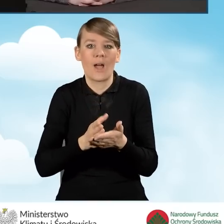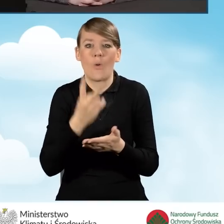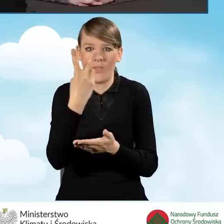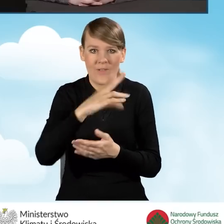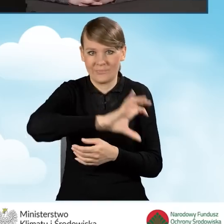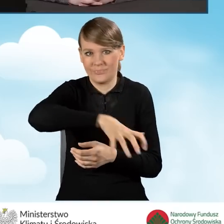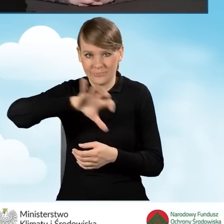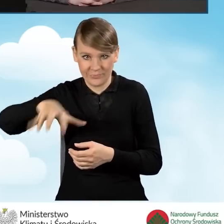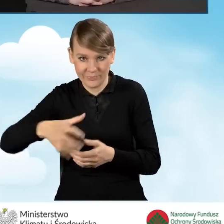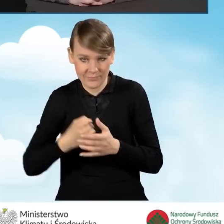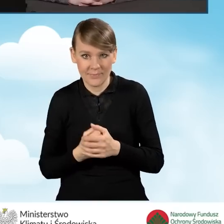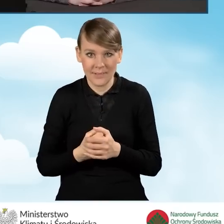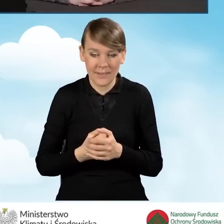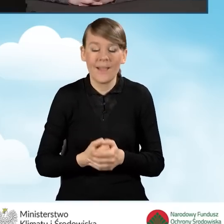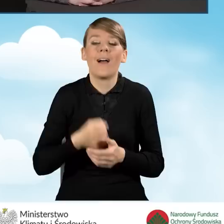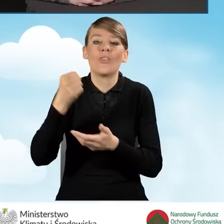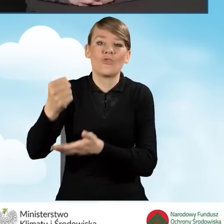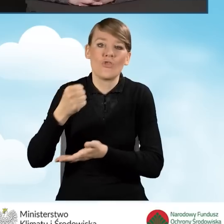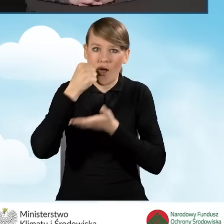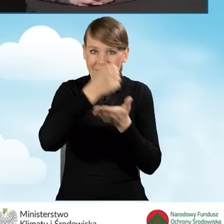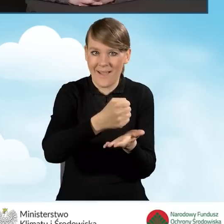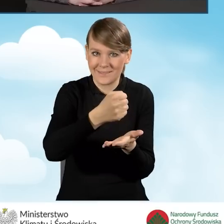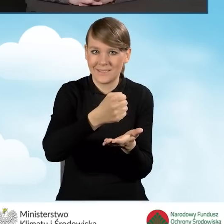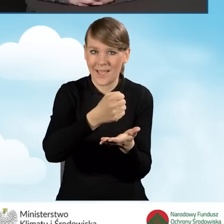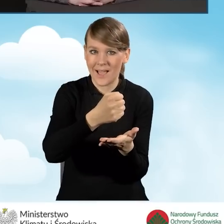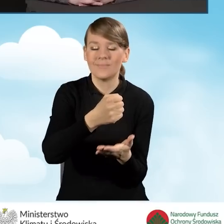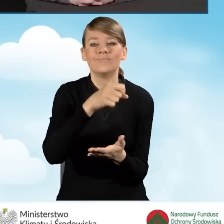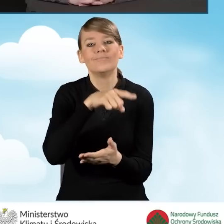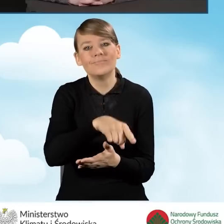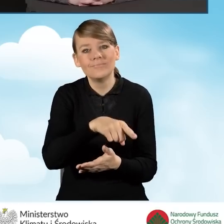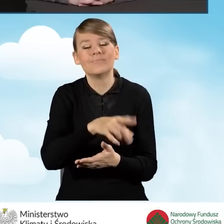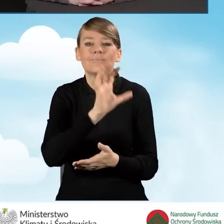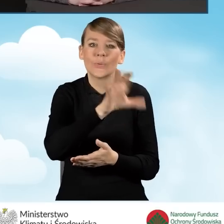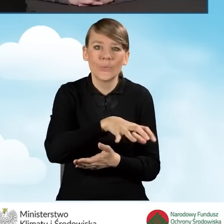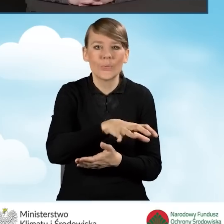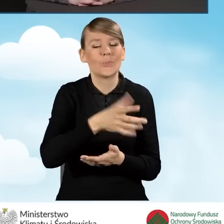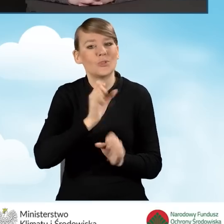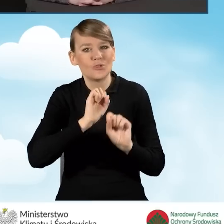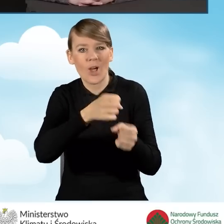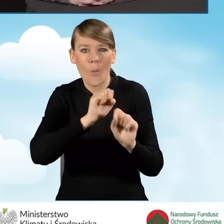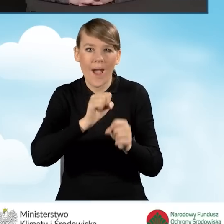a mianowicie dotacja do przedsięwzięć na poziomie podstawowym